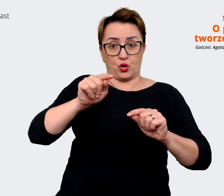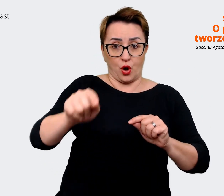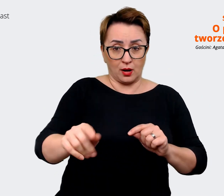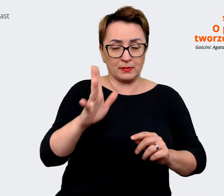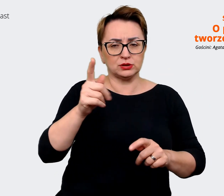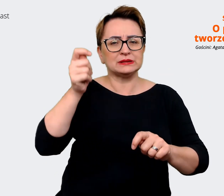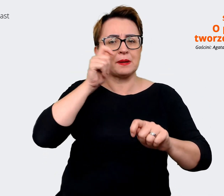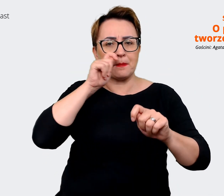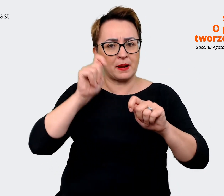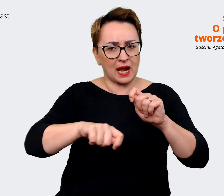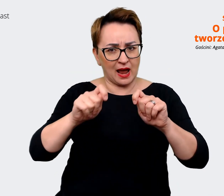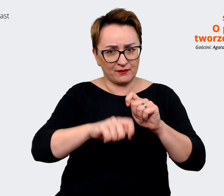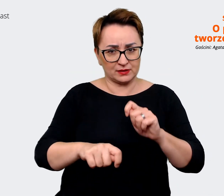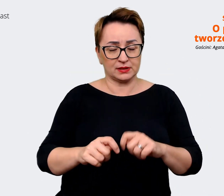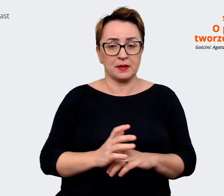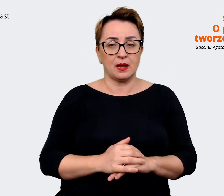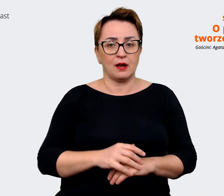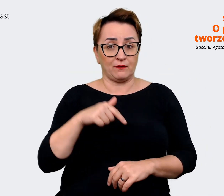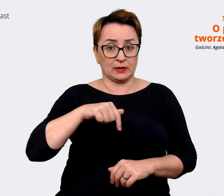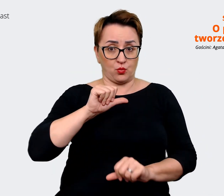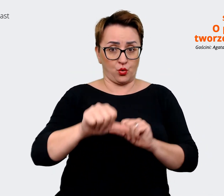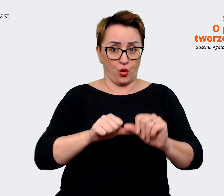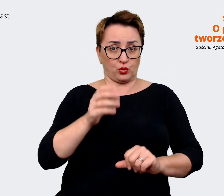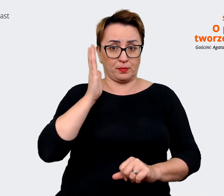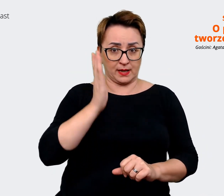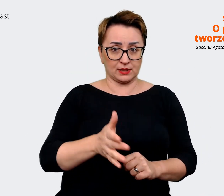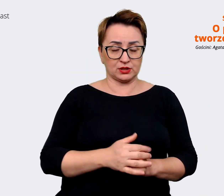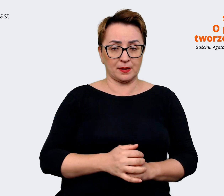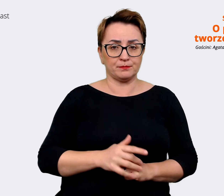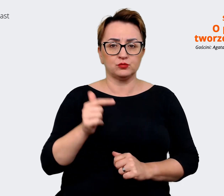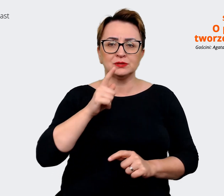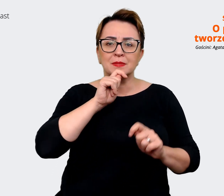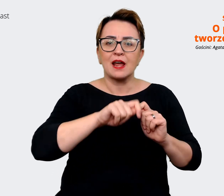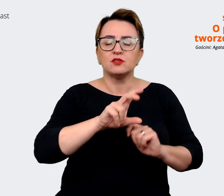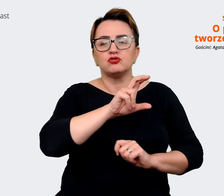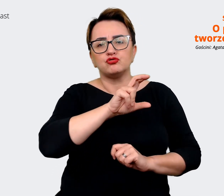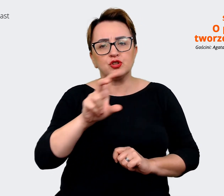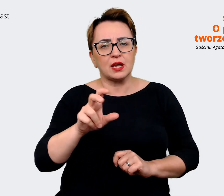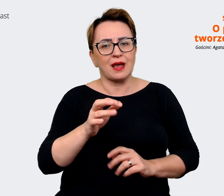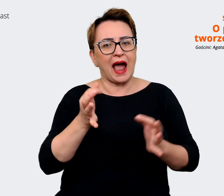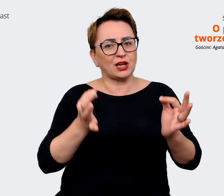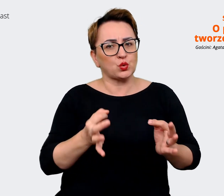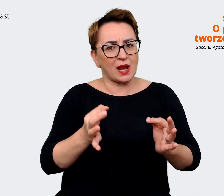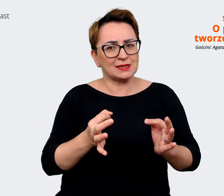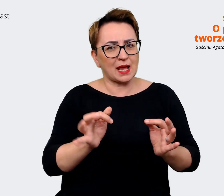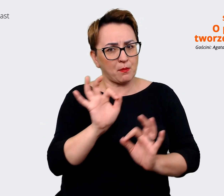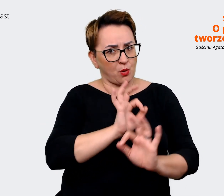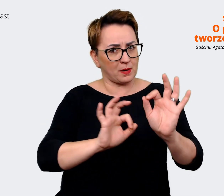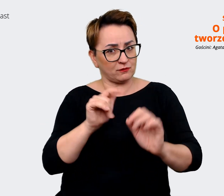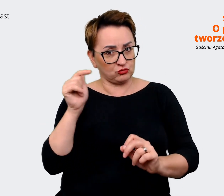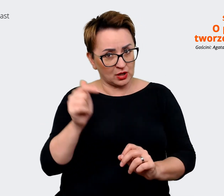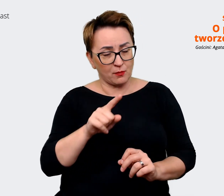w tym roku i zobaczymy na ile musimy zaktualizować to co mamy i jak możemy to zupełnie już połączyć